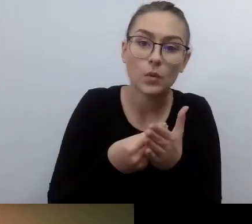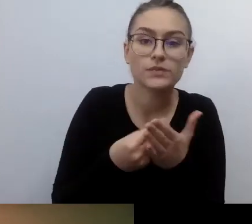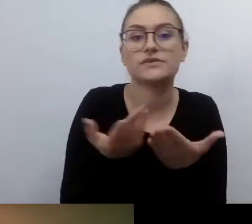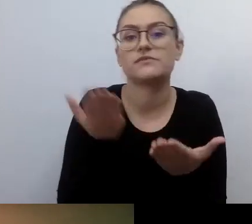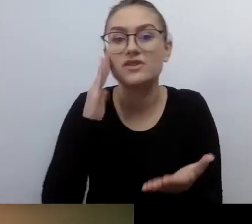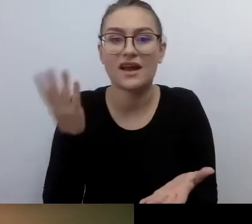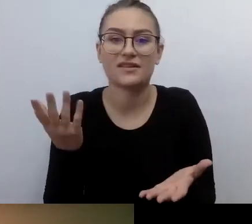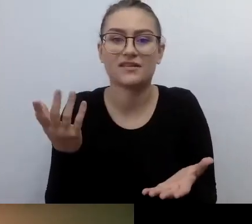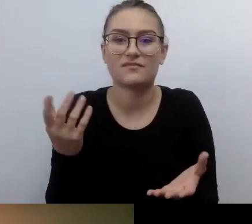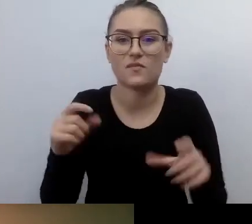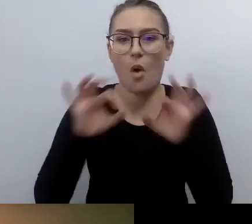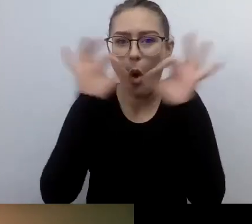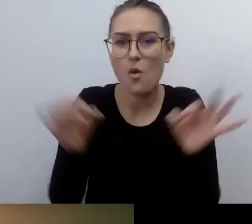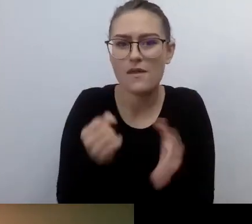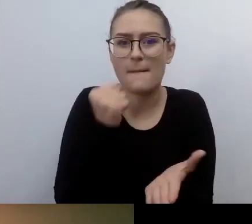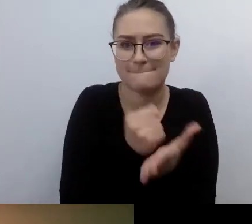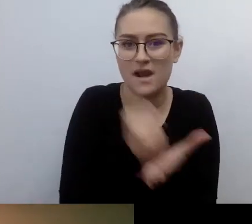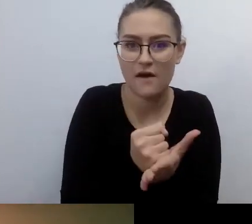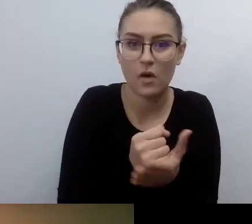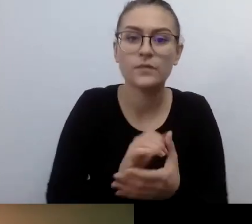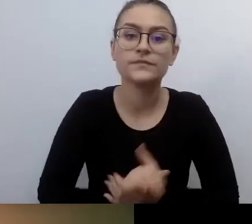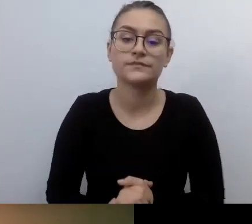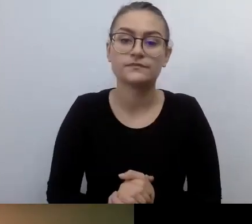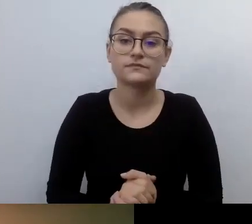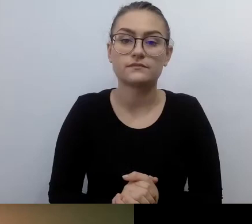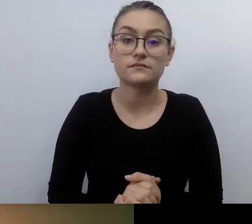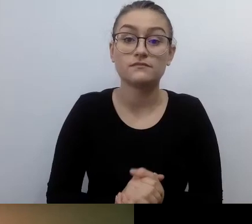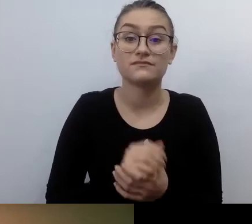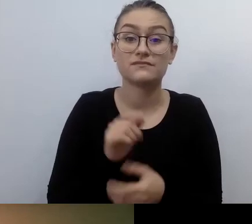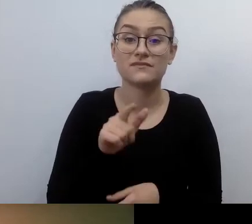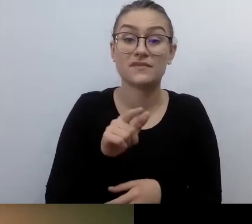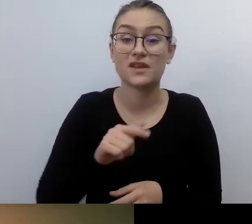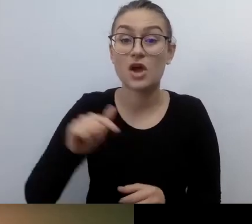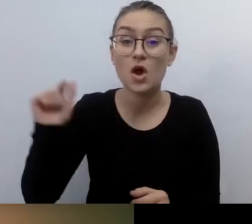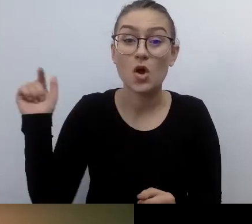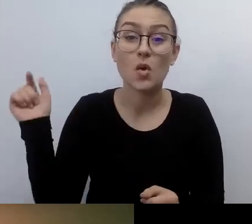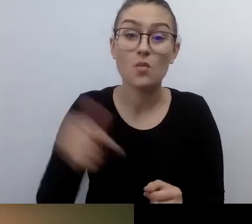była zmuszona, żeby podpisywać tę umowę w formie aktu notarialnego.